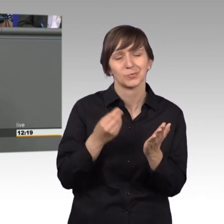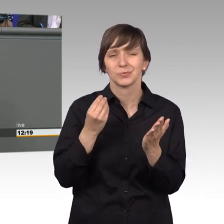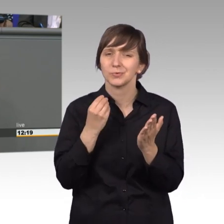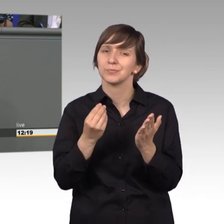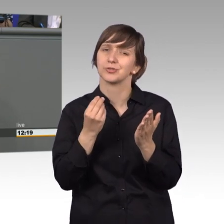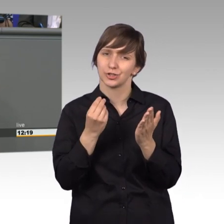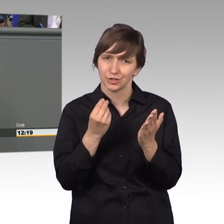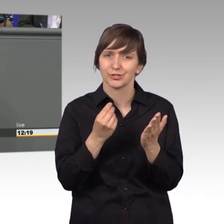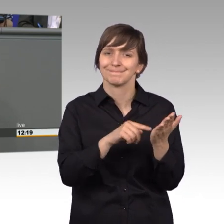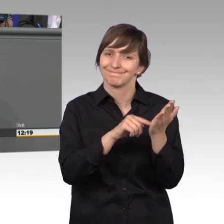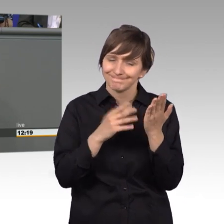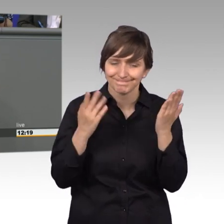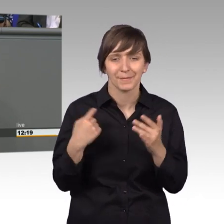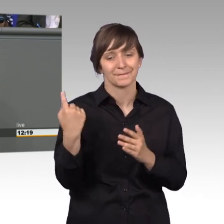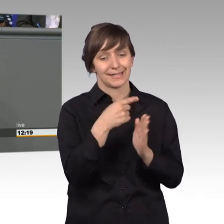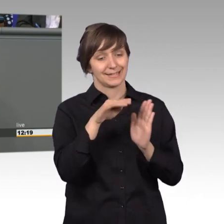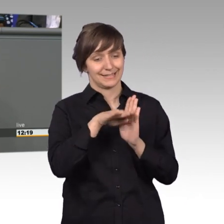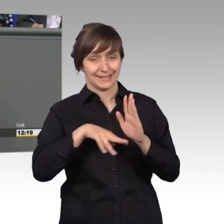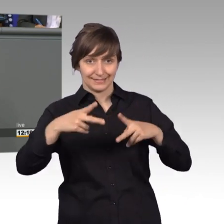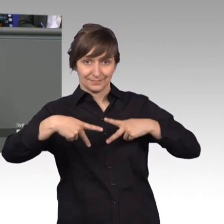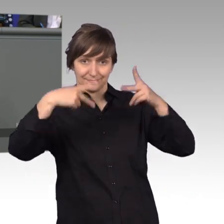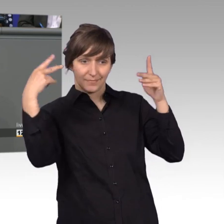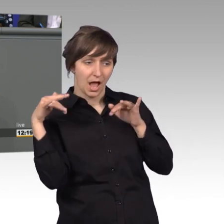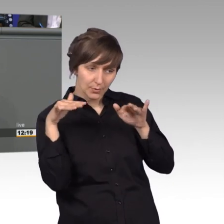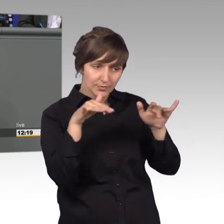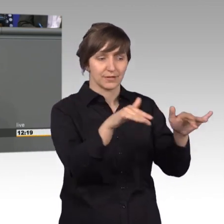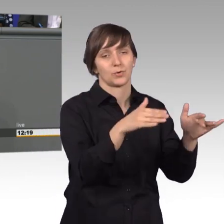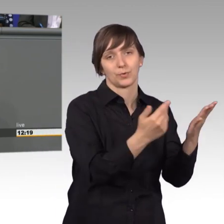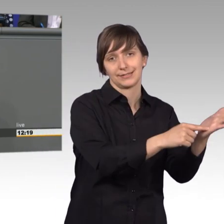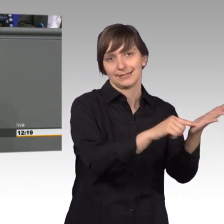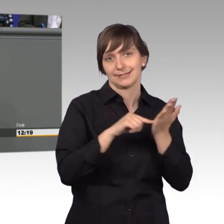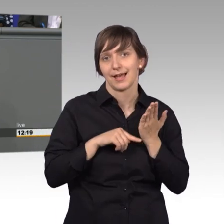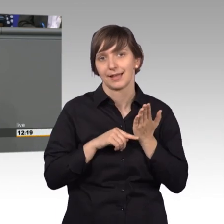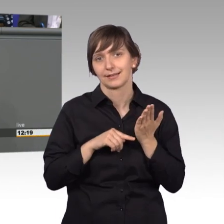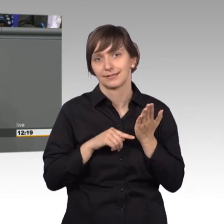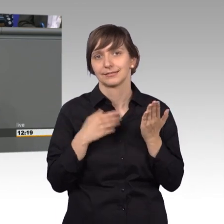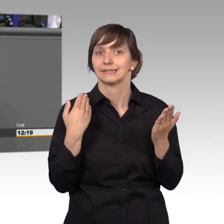gesetzgeberischen Handelns. Das ist die Kernaufgabe dieses Parlamentes.